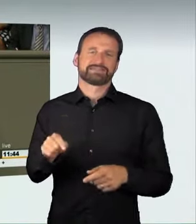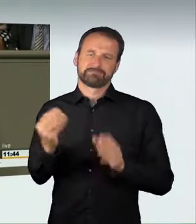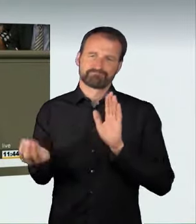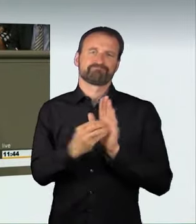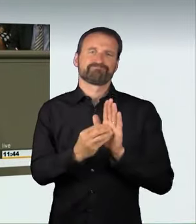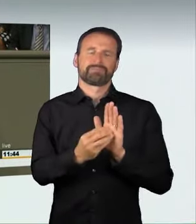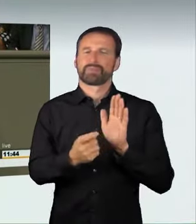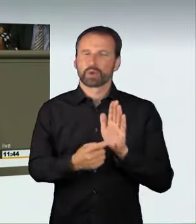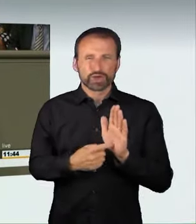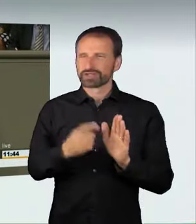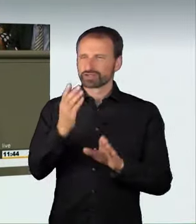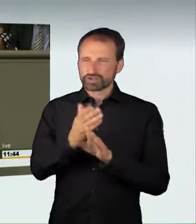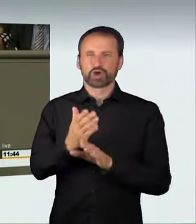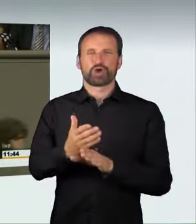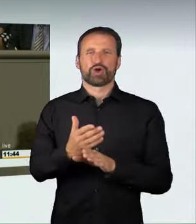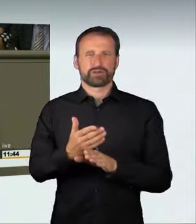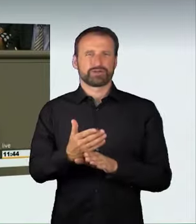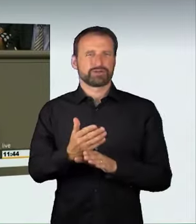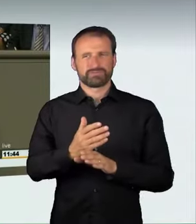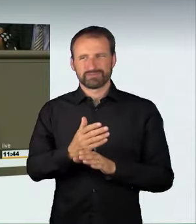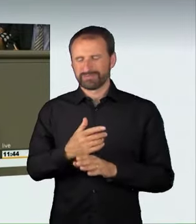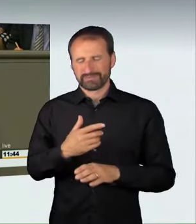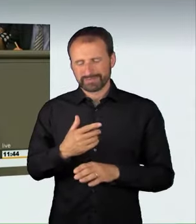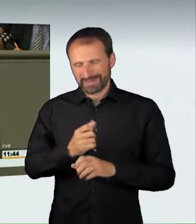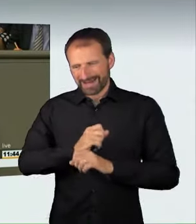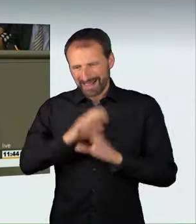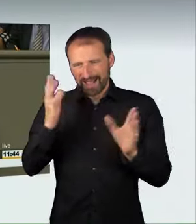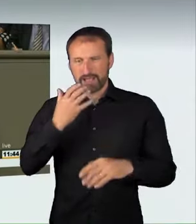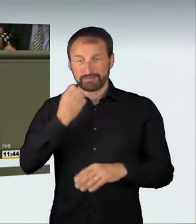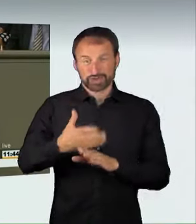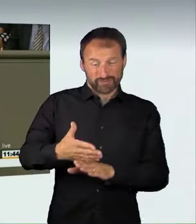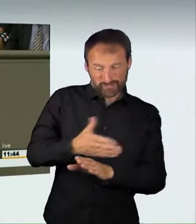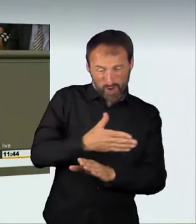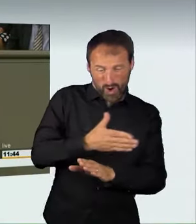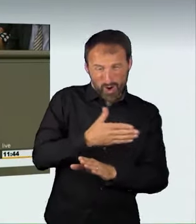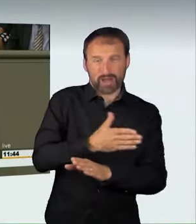eine maximale Abschreckungswirkung entfalten wollen.